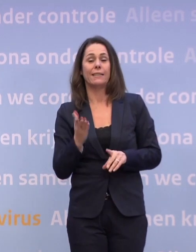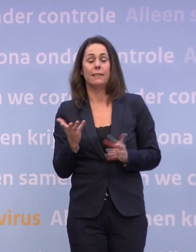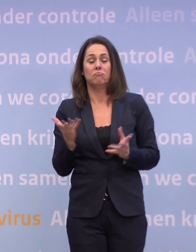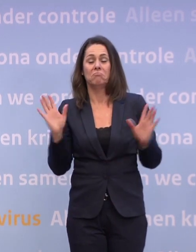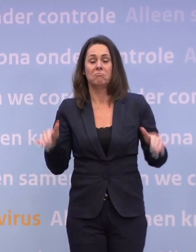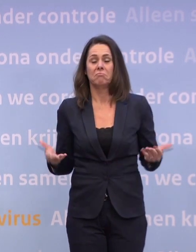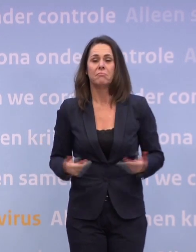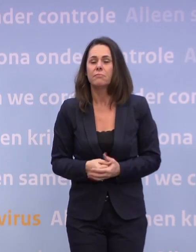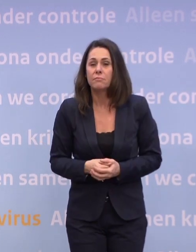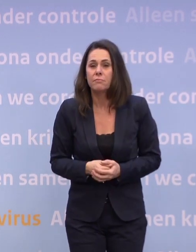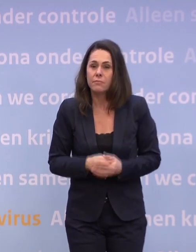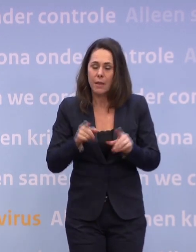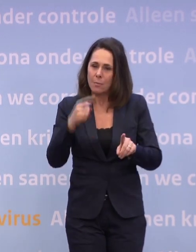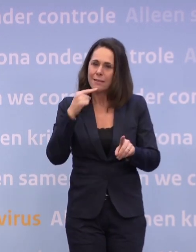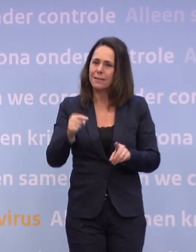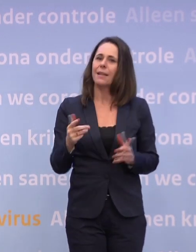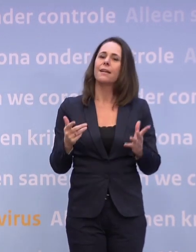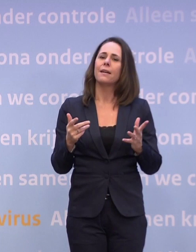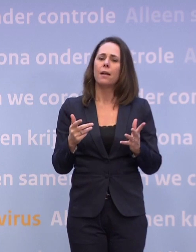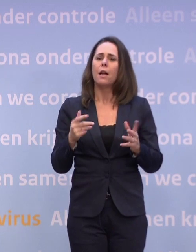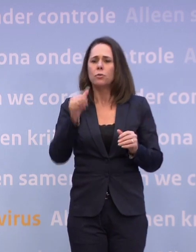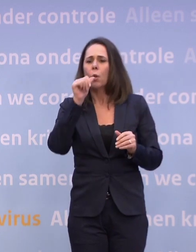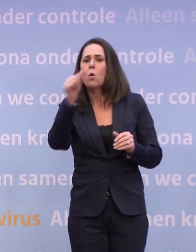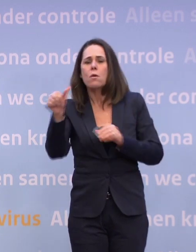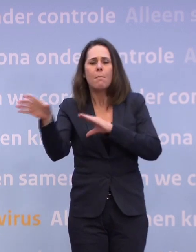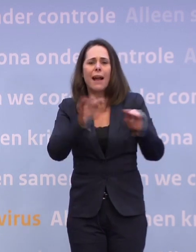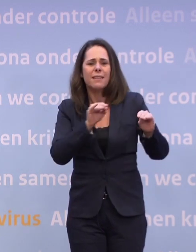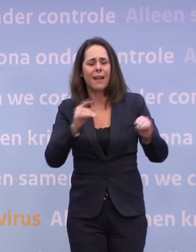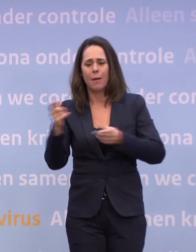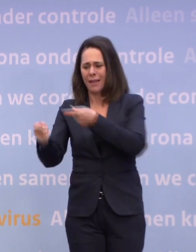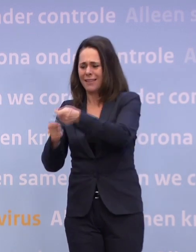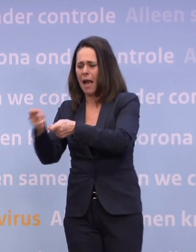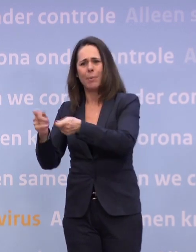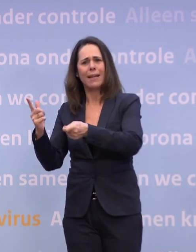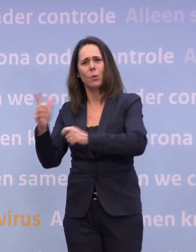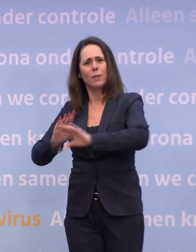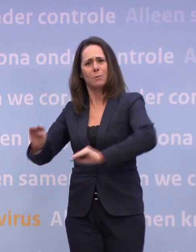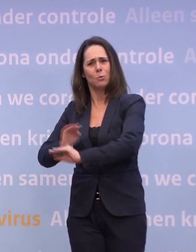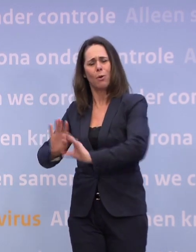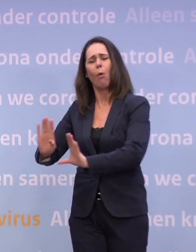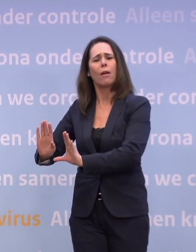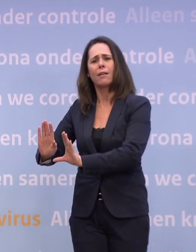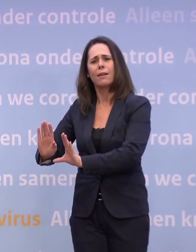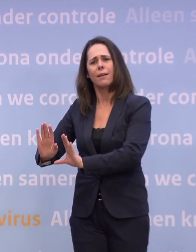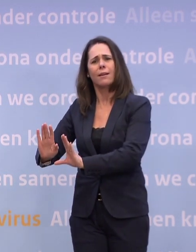...als wij nu gaan speculeren over maatregelen... We hebben er in het kabinet nog niet over gesproken. Dus dat is dan ook echt, dat zijn dan beweringen uit het ongerijmde.